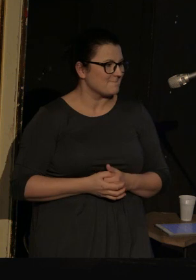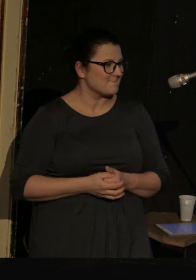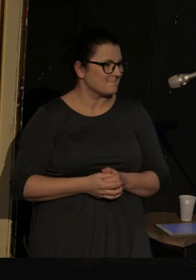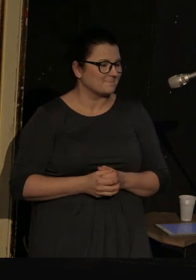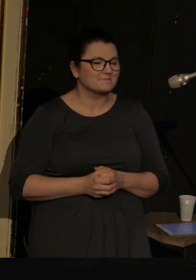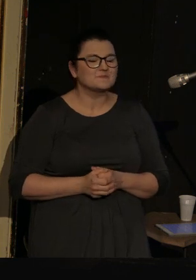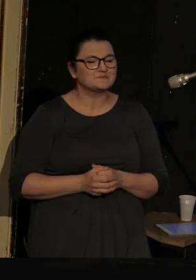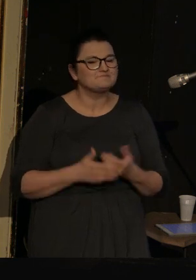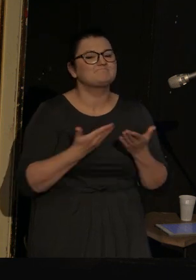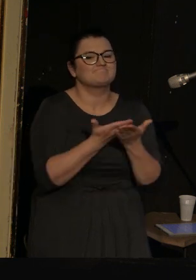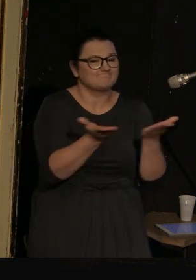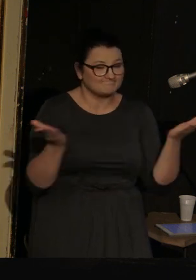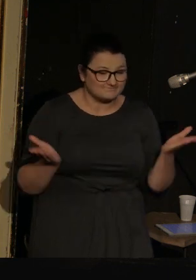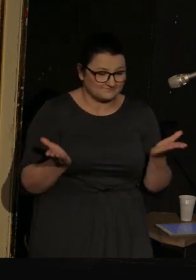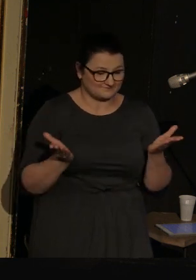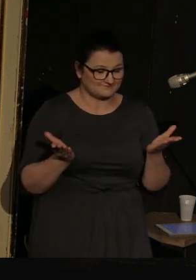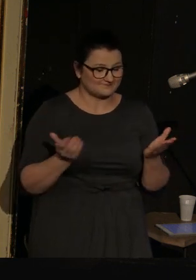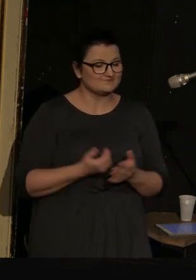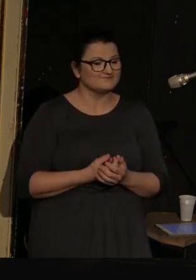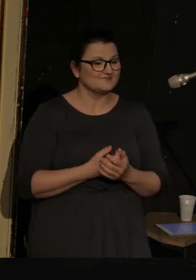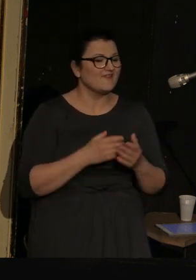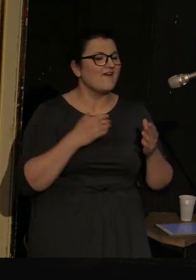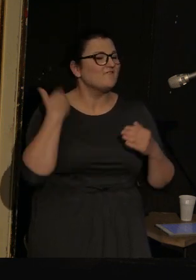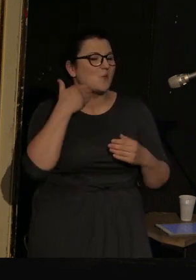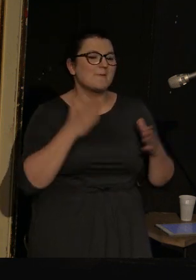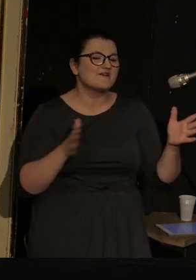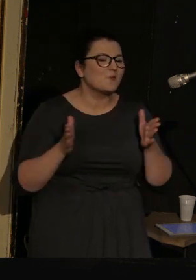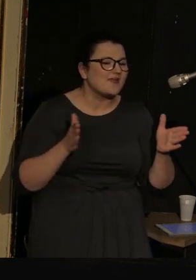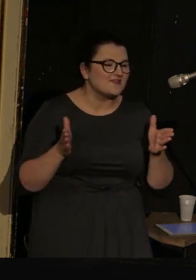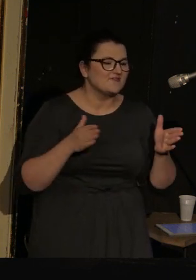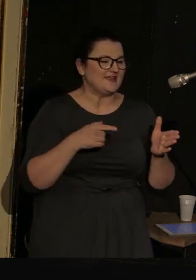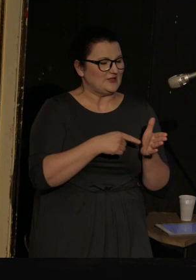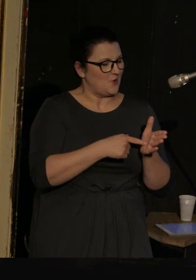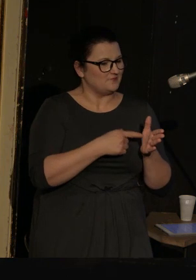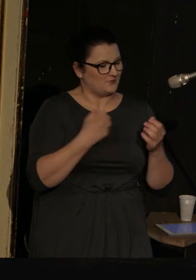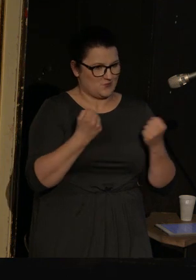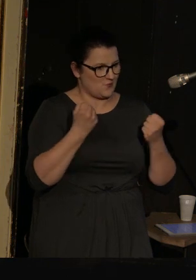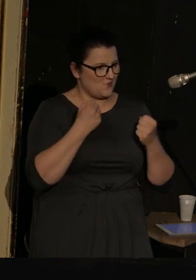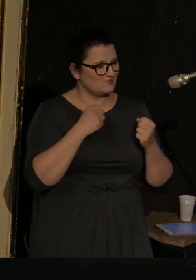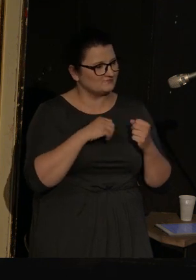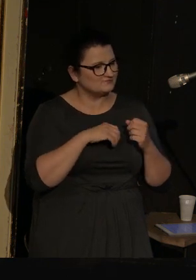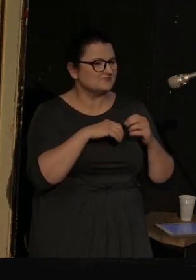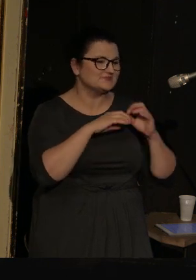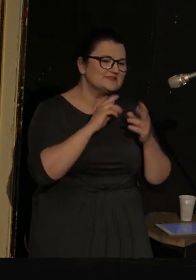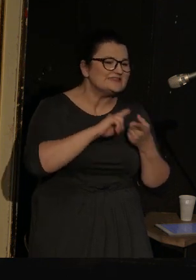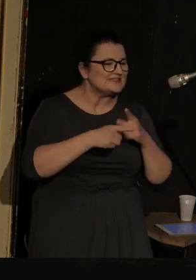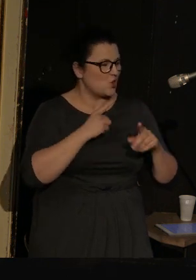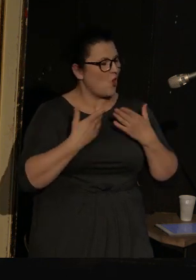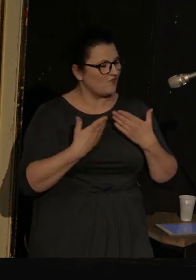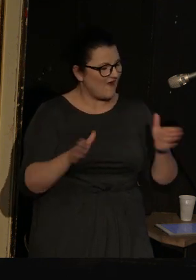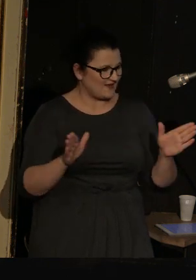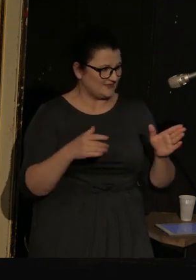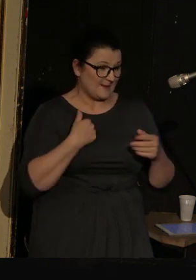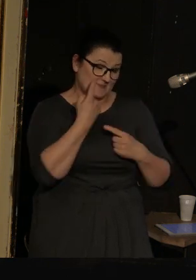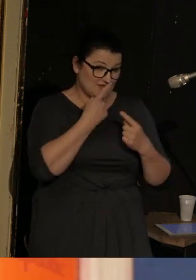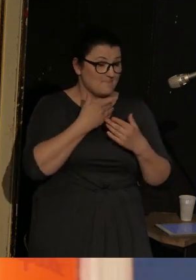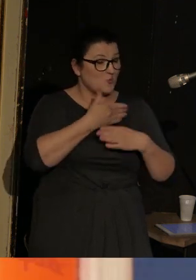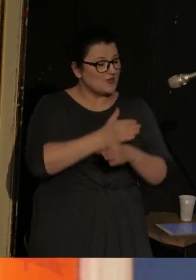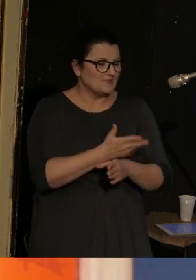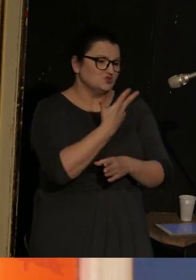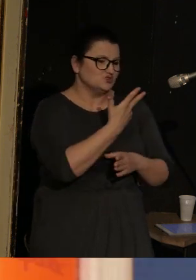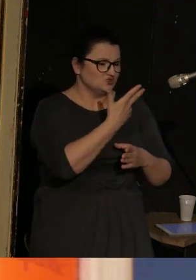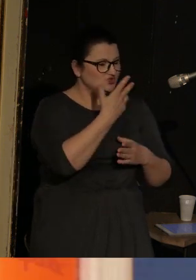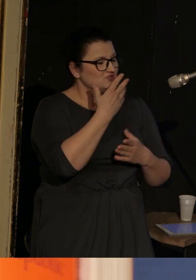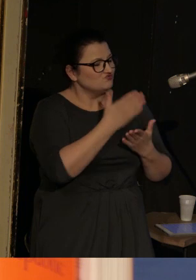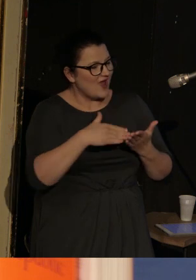Szanowni Państwo, wykład performatywny to forma bardzo otwarta, i podzielimy ją na trzy części, a cała reszta będzie niewiadomą.